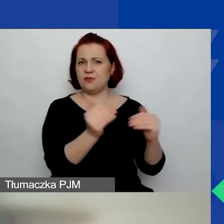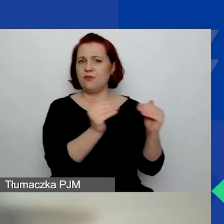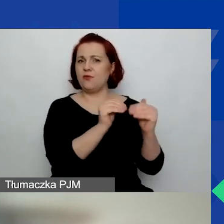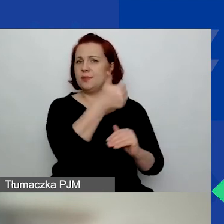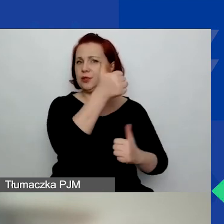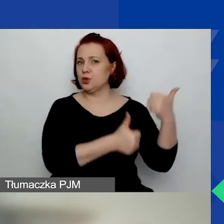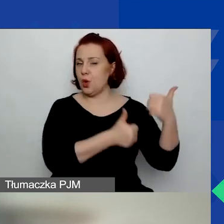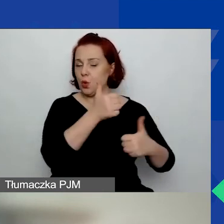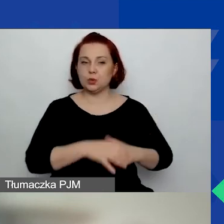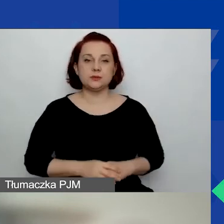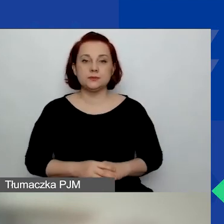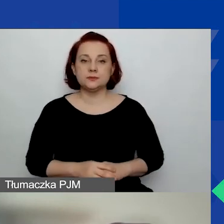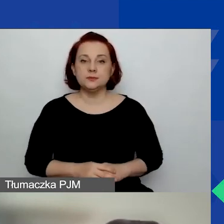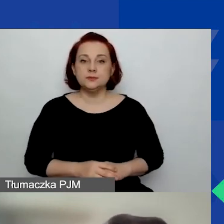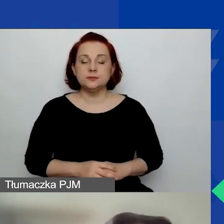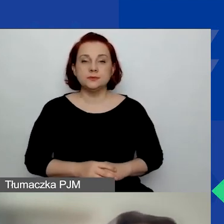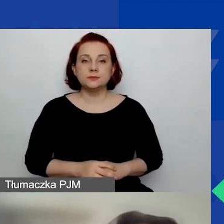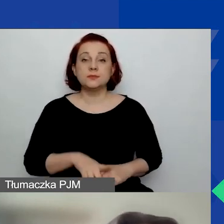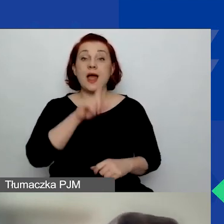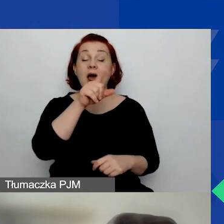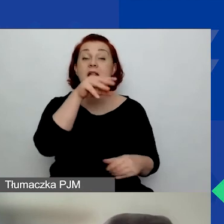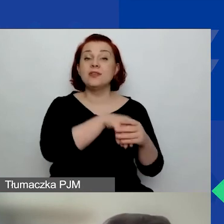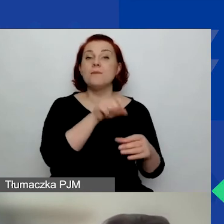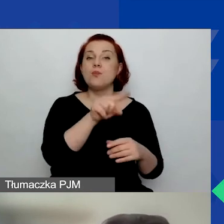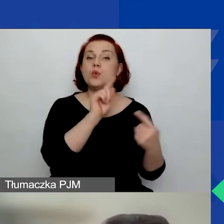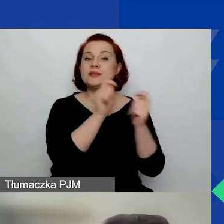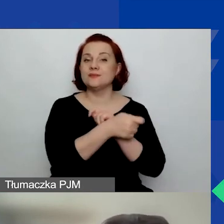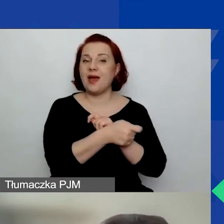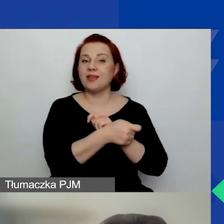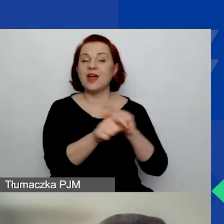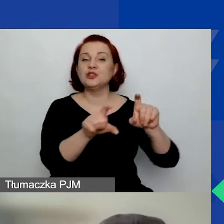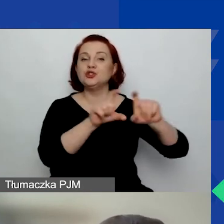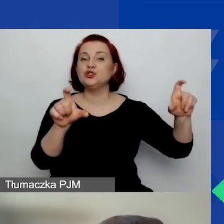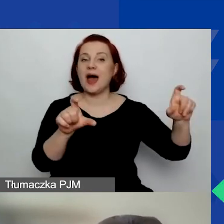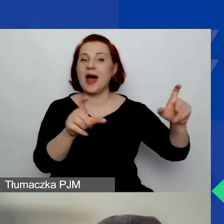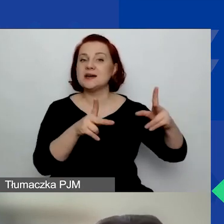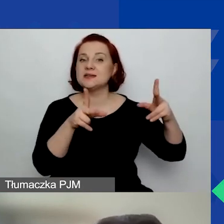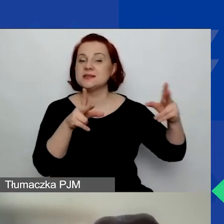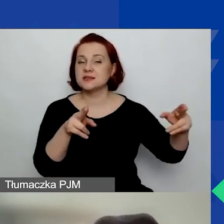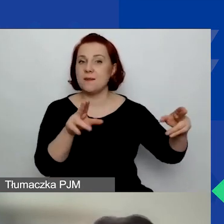Natomiast zmienił się czas trwania projektu.